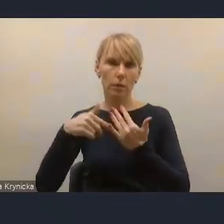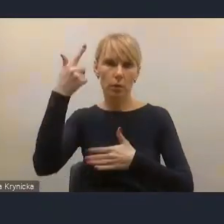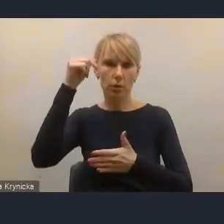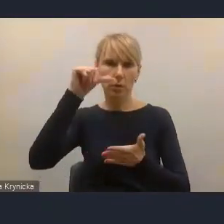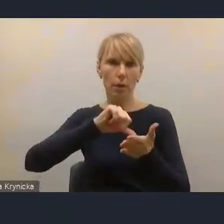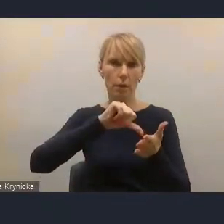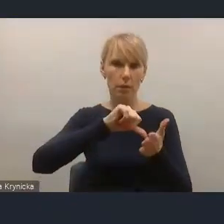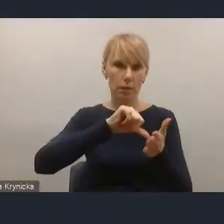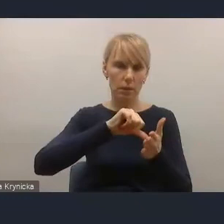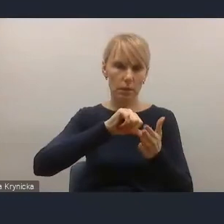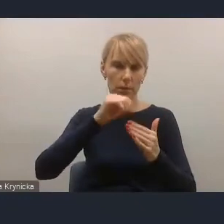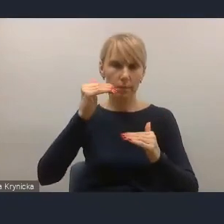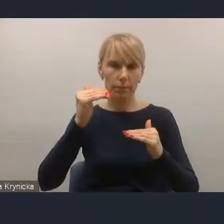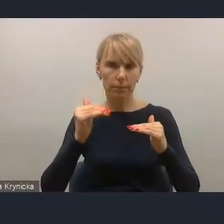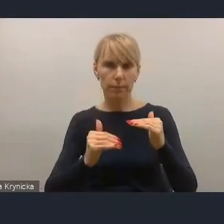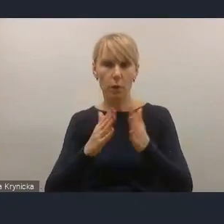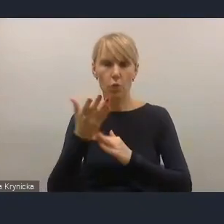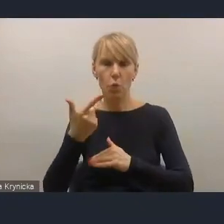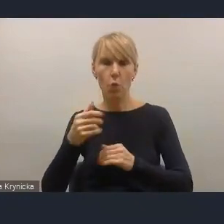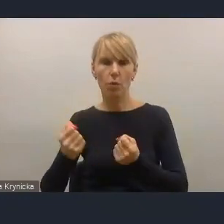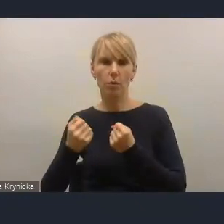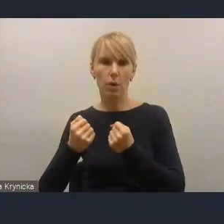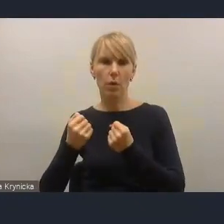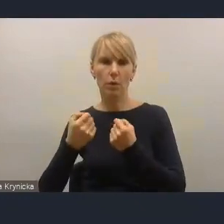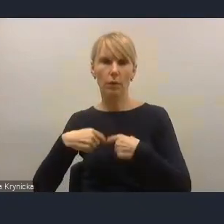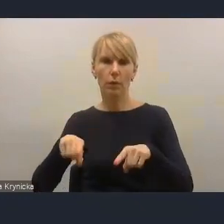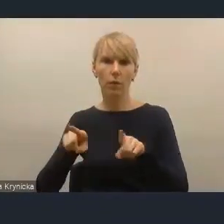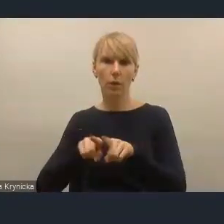do aparatu wykonawczego tej kwestii jakości zarządzania,